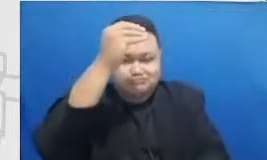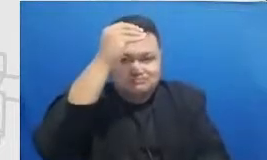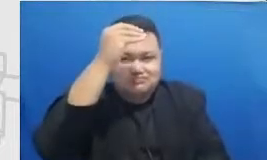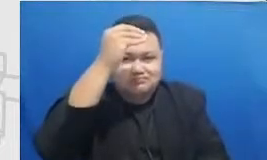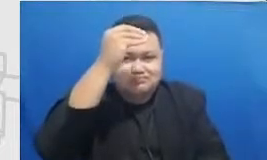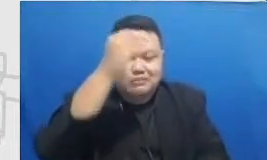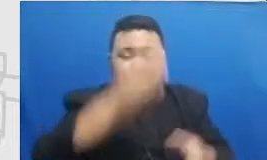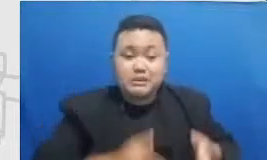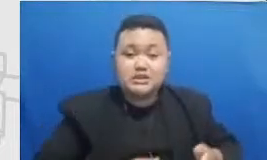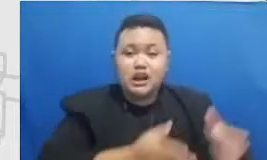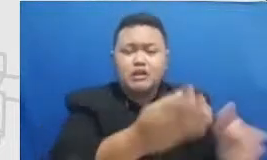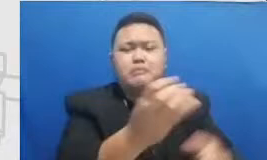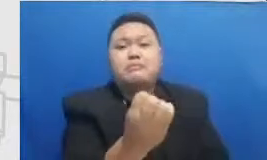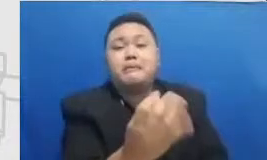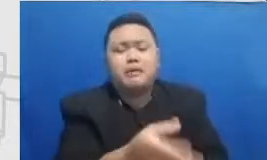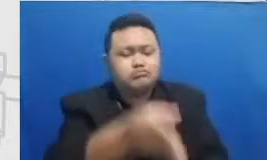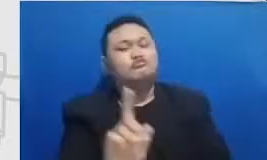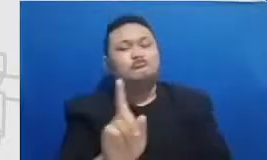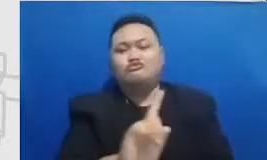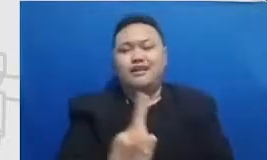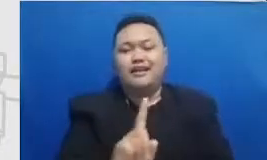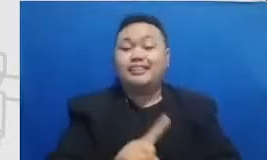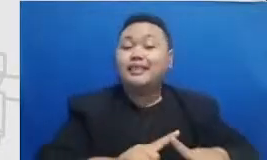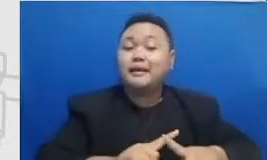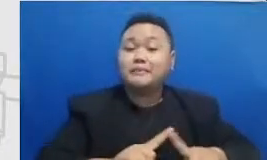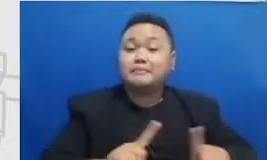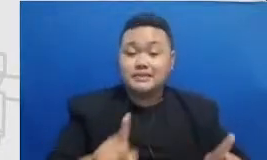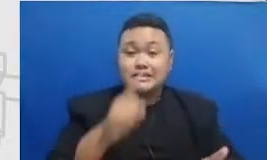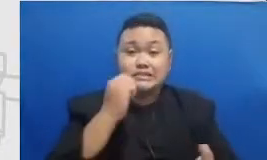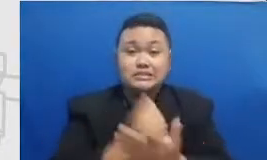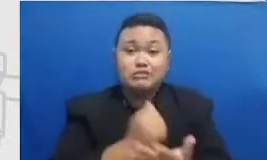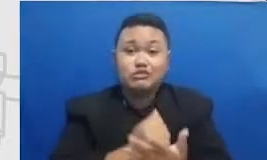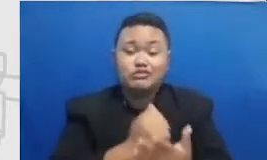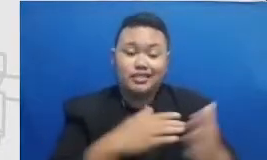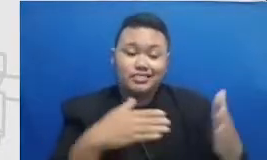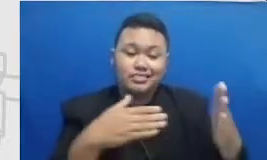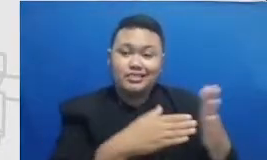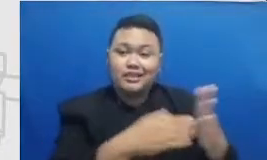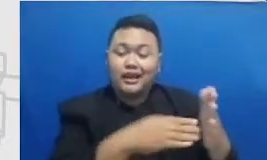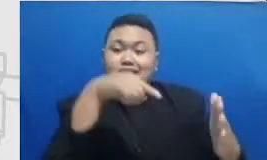untuk masing-masing mencapai stasiun kereta instar ini Tujuannya adalah untuk memperlihatkan dari